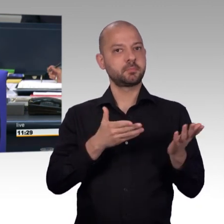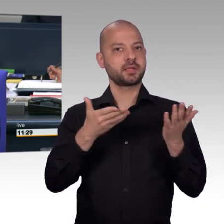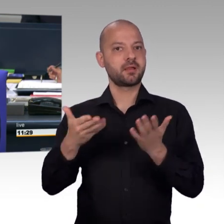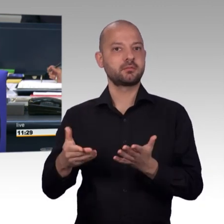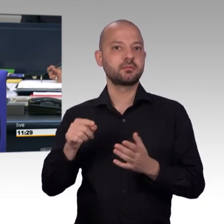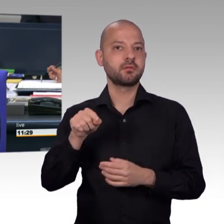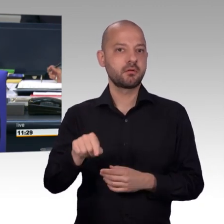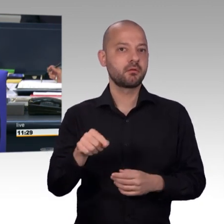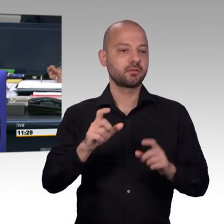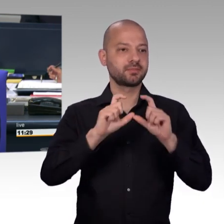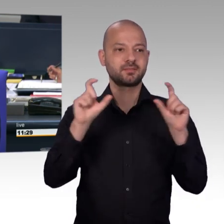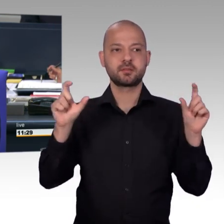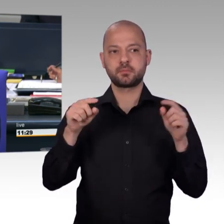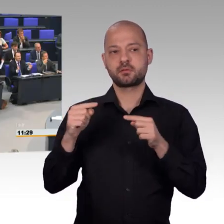denn sie leisten wirklich eine herausragende Arbeit.